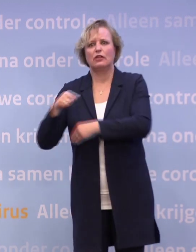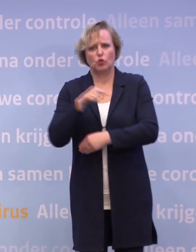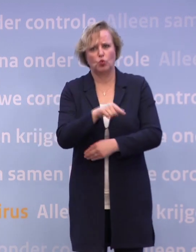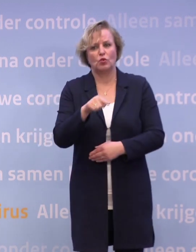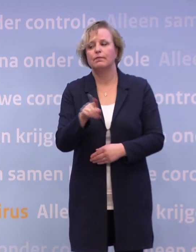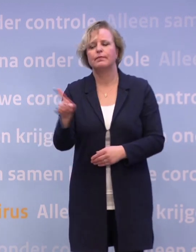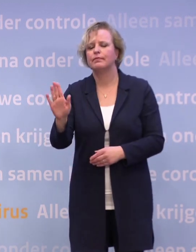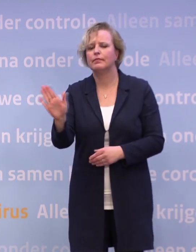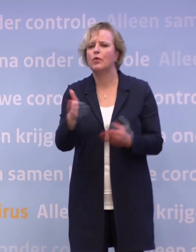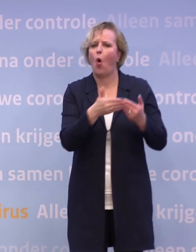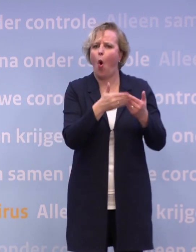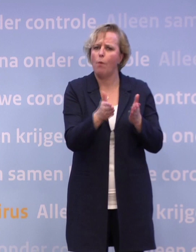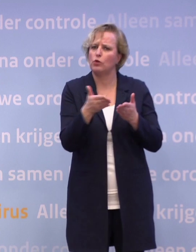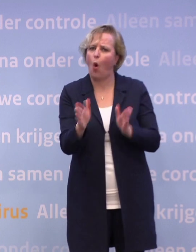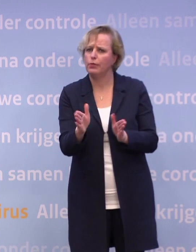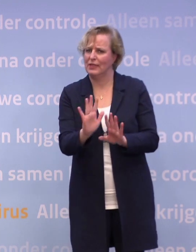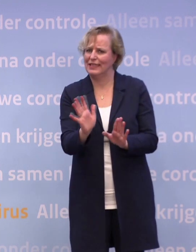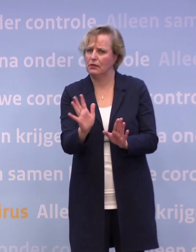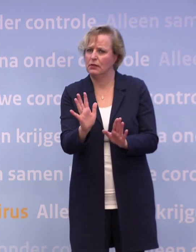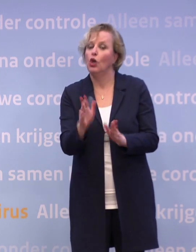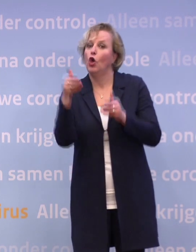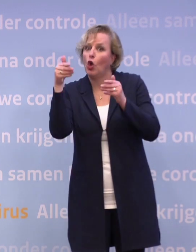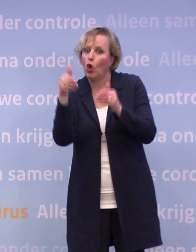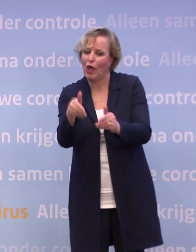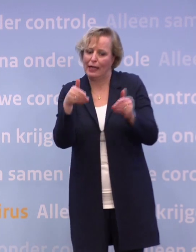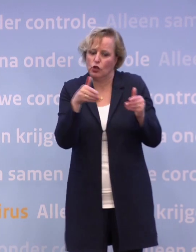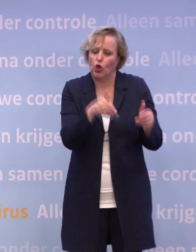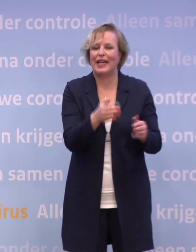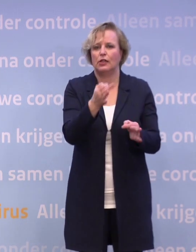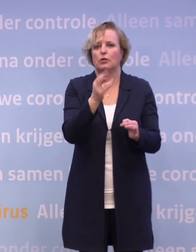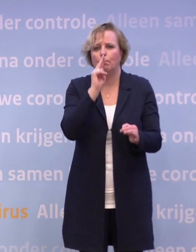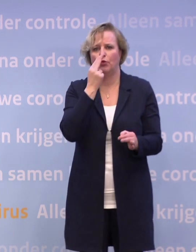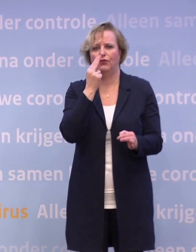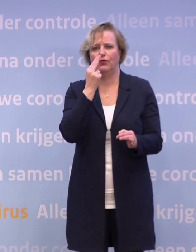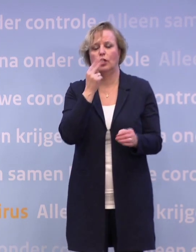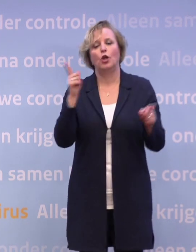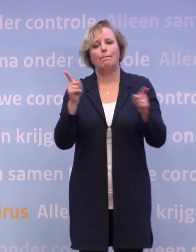Het is niet dat we iets gaan opendoen bij de evenementen of de sport. We gaan een paar gerichte proeven doen met een beperkt aantal mensen...